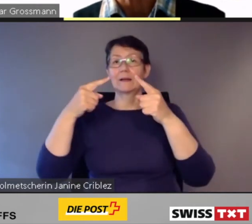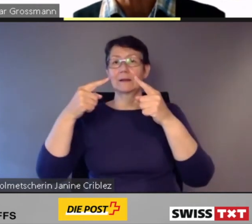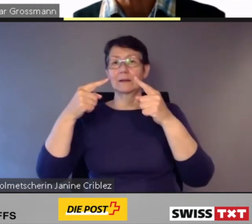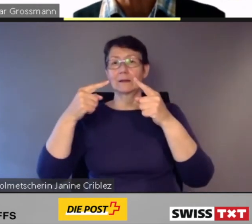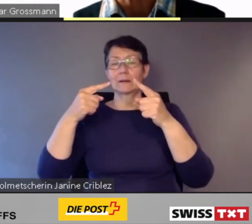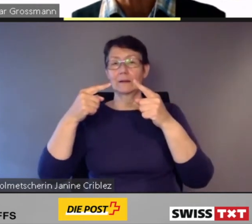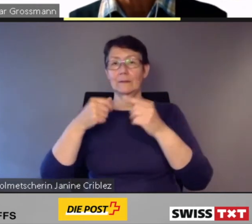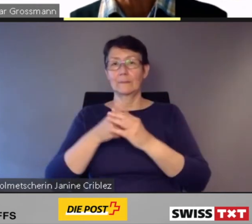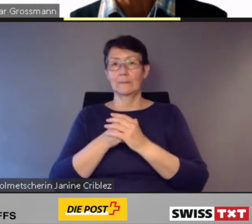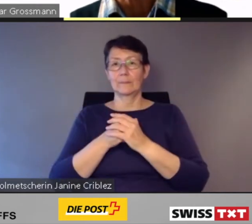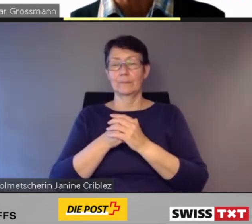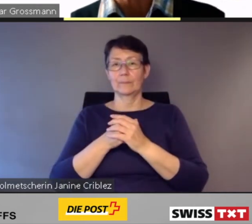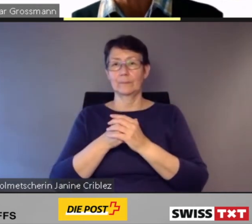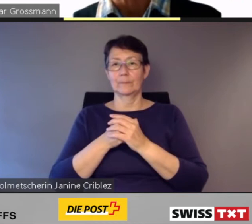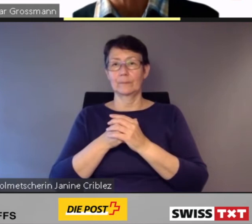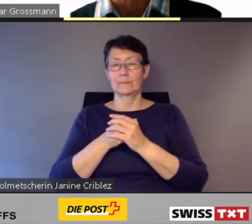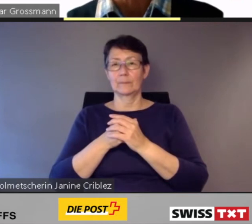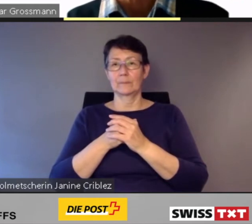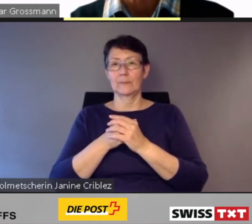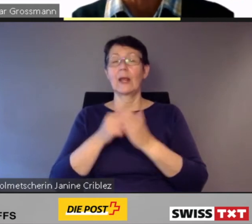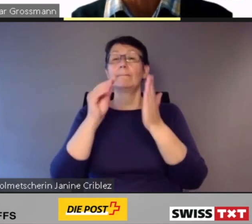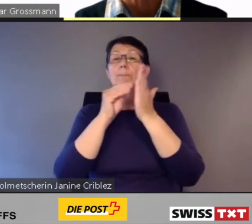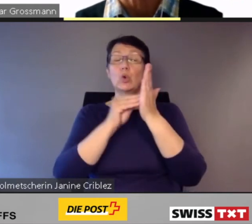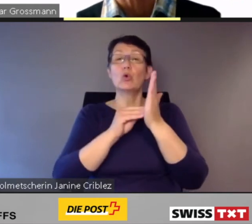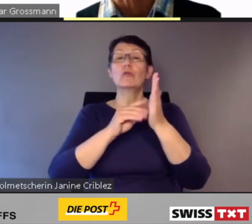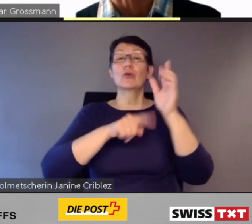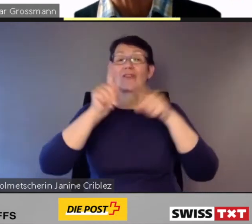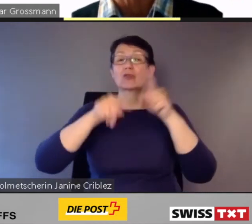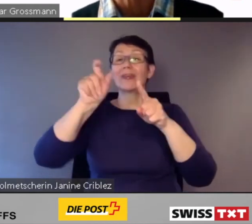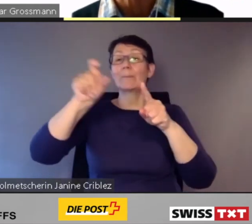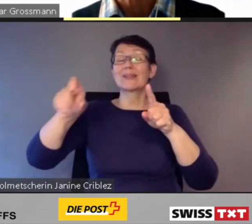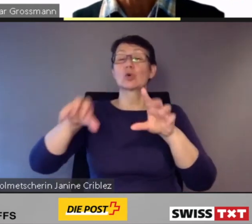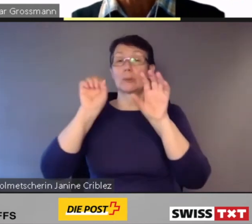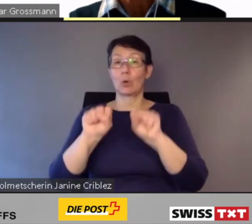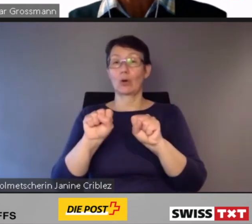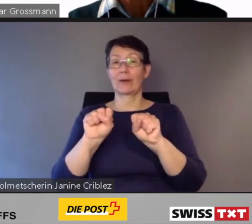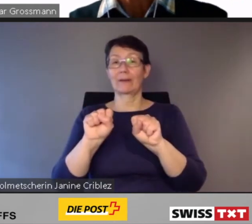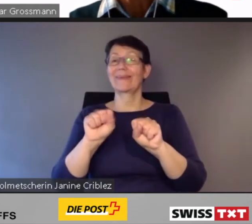Diese Dienstleistungen können via App gebucht werden, auch für mehrere Personen.